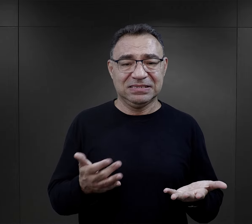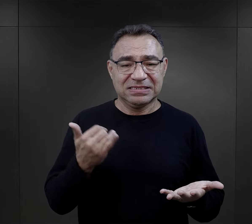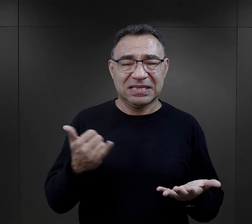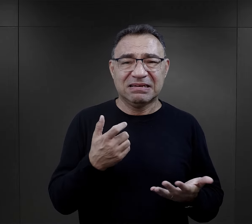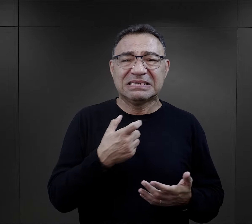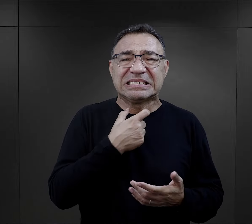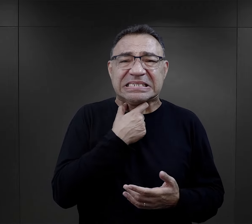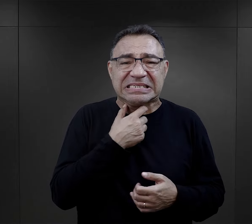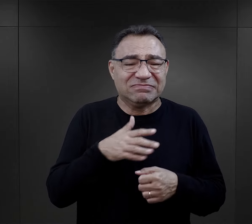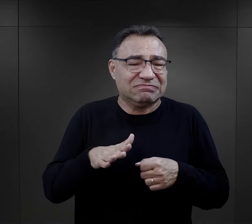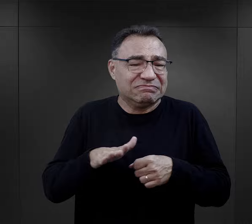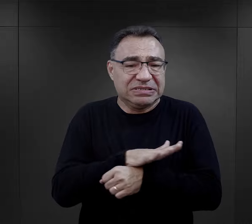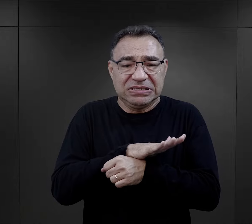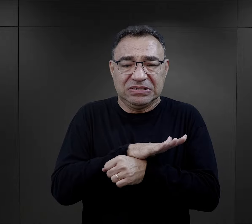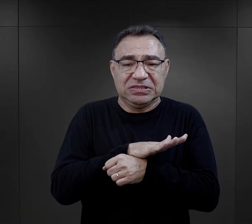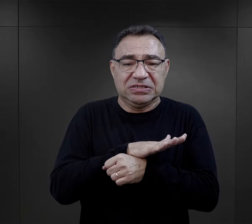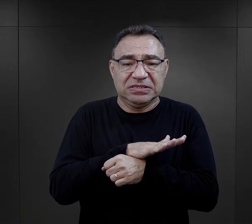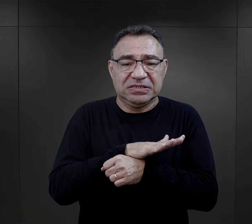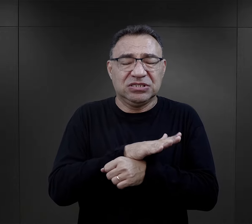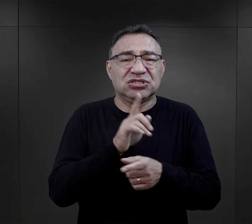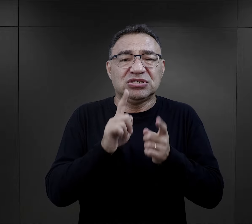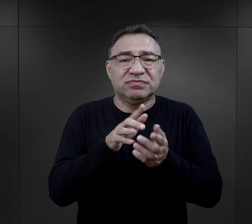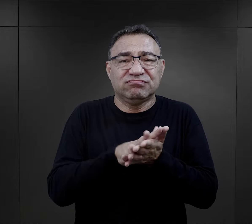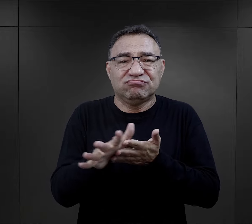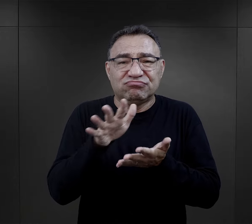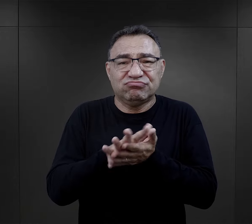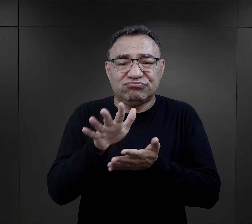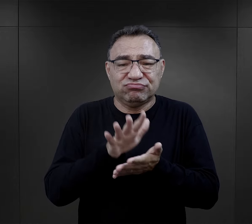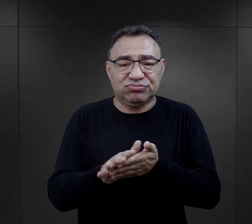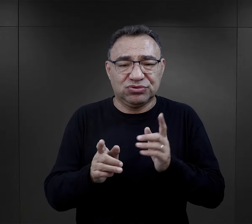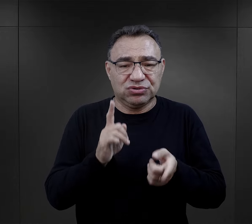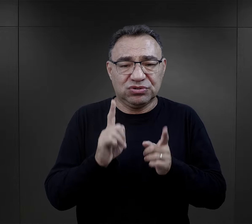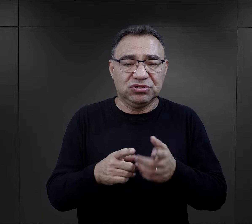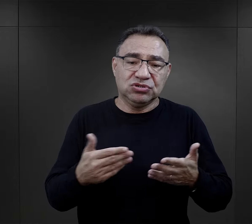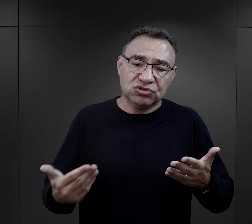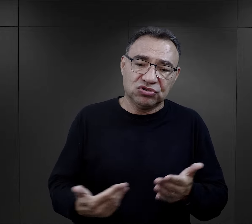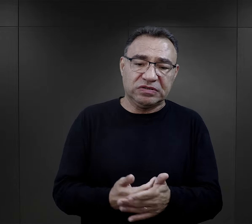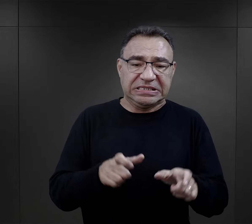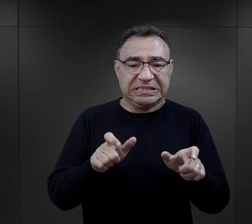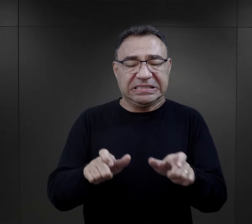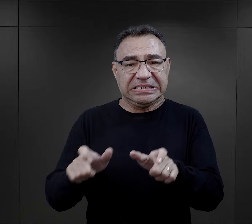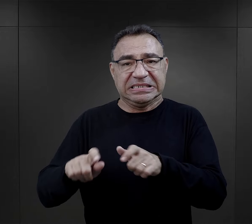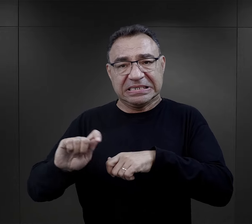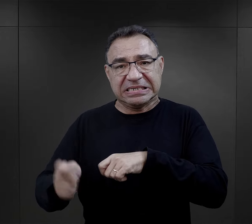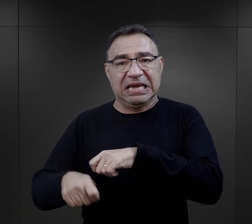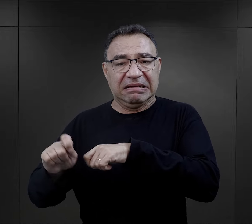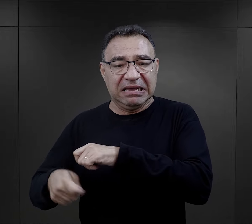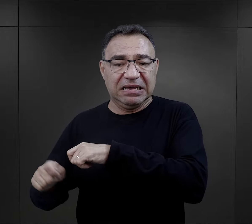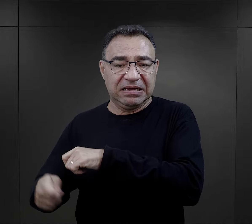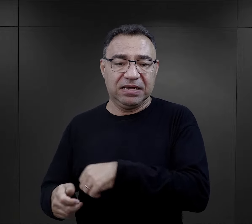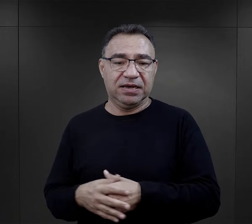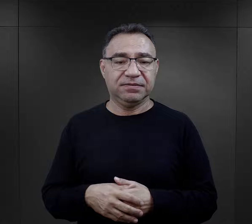stąd były zawsze zatłoczone, szybko ulegały zabrudzeniu i znowu na więźniów spadały kary.